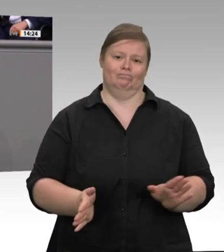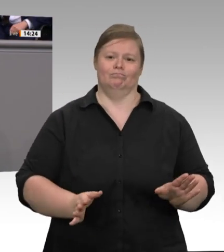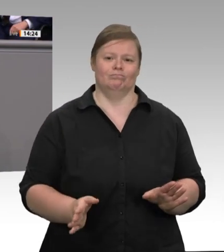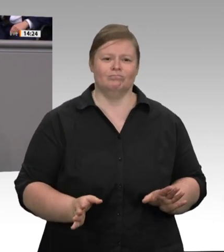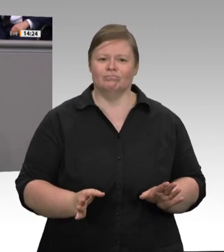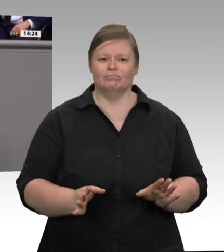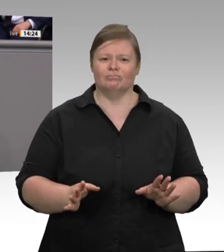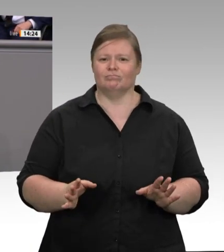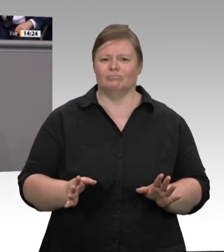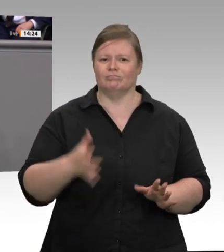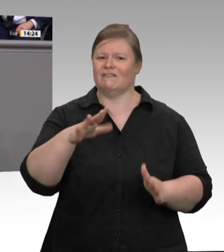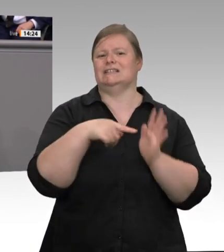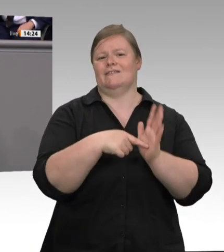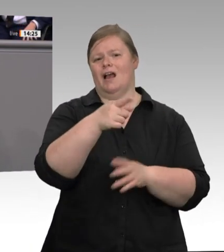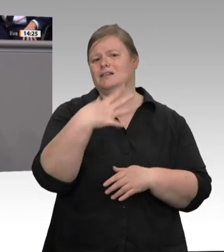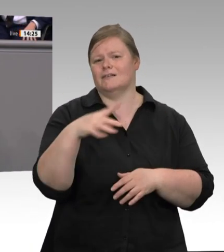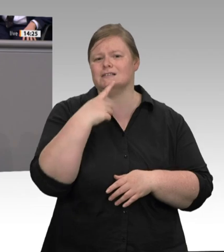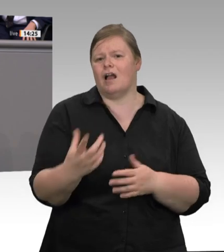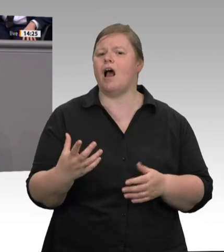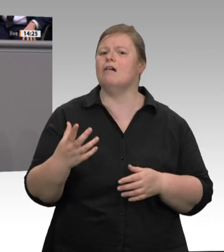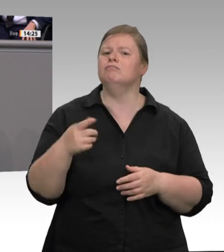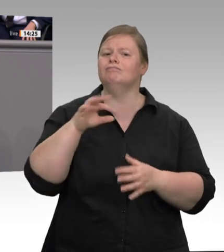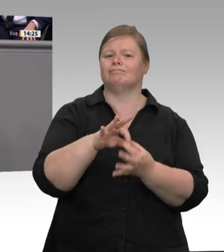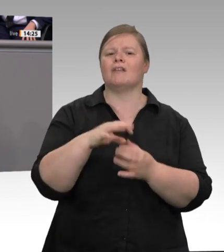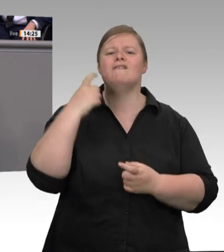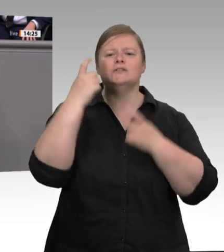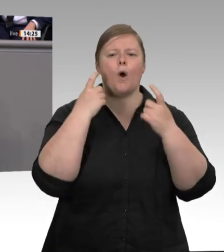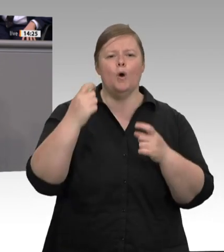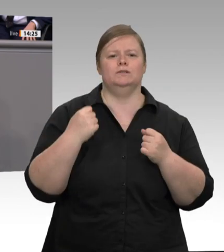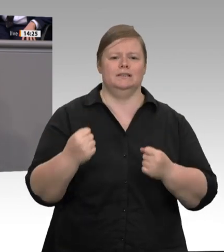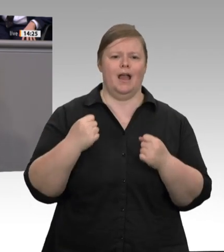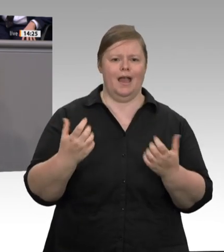der Freien Demokraten rufe ich gerne noch einmal in Erinnerung. Erstens: betrieblicher